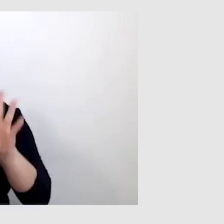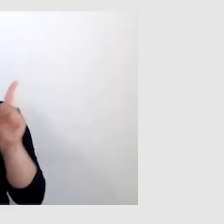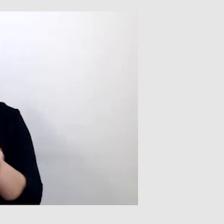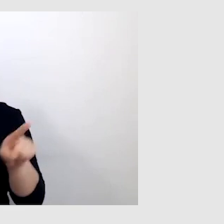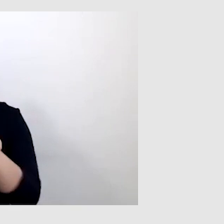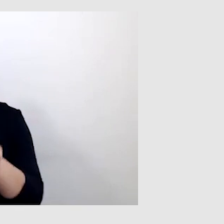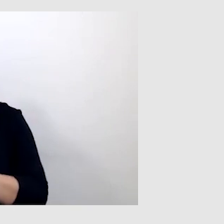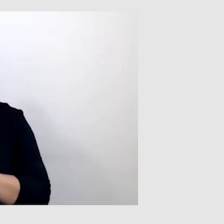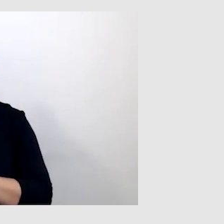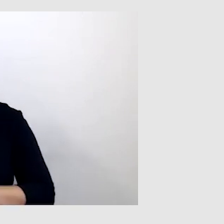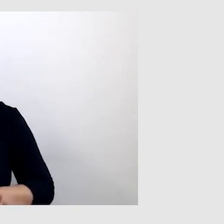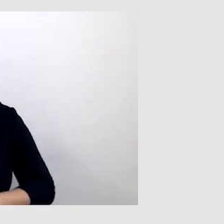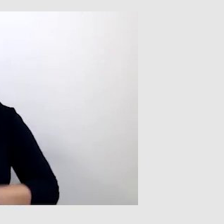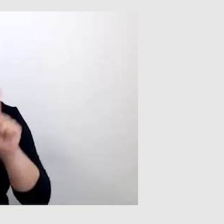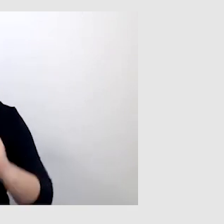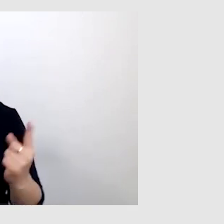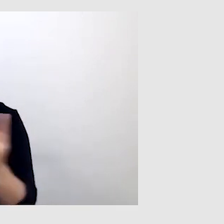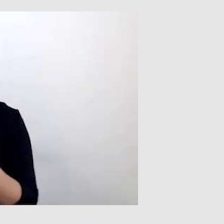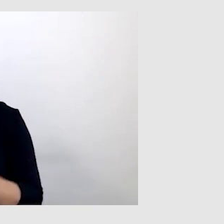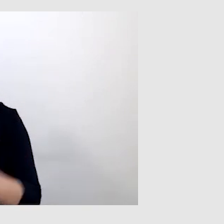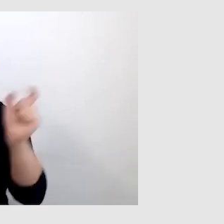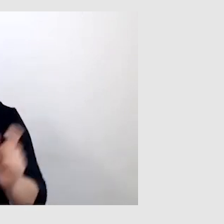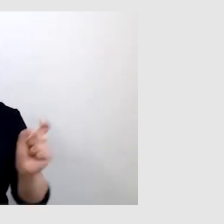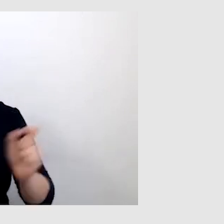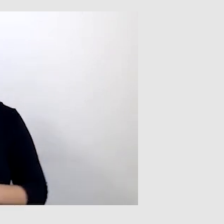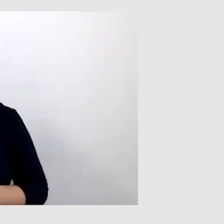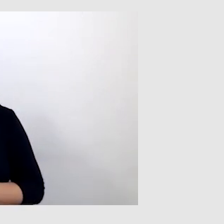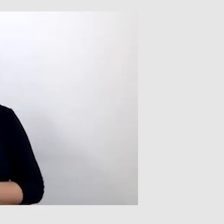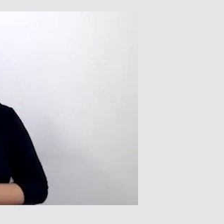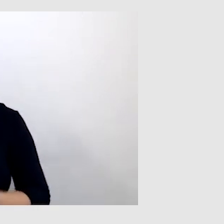Tutaj trzeba podchodzić do tego indywidualnie. Dziękuję.